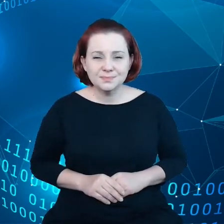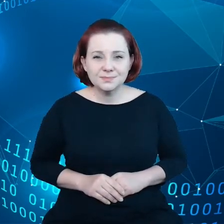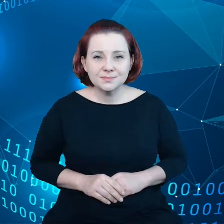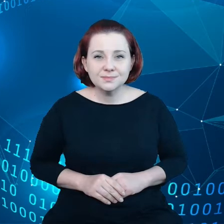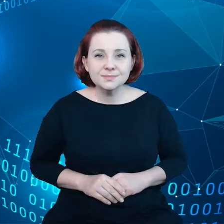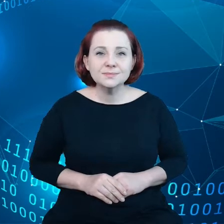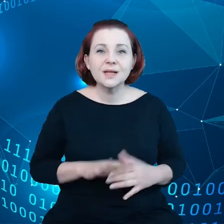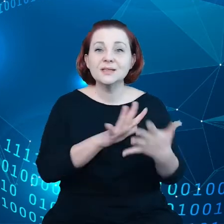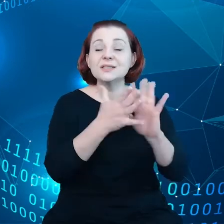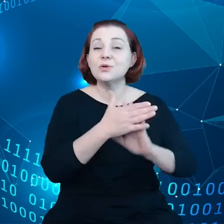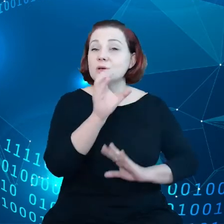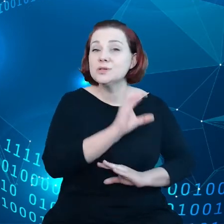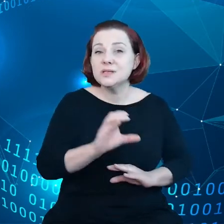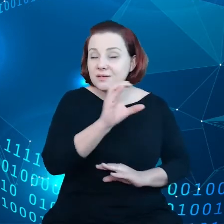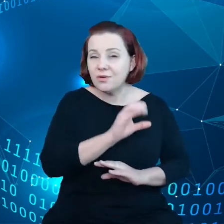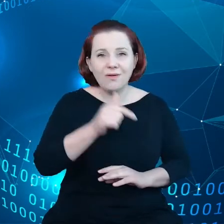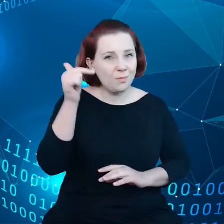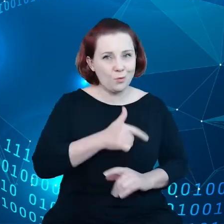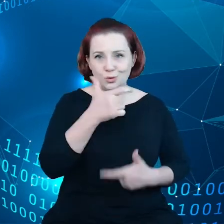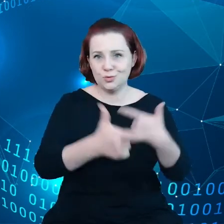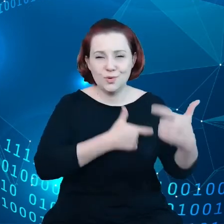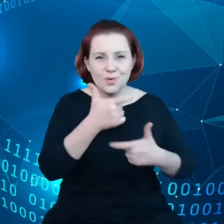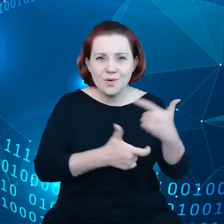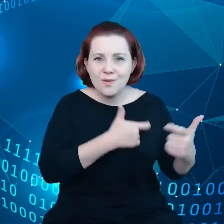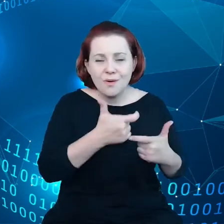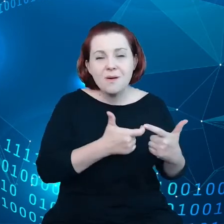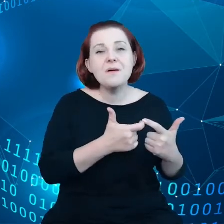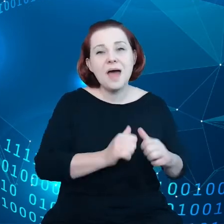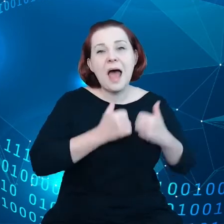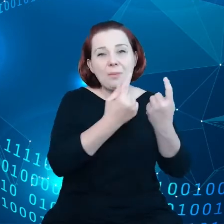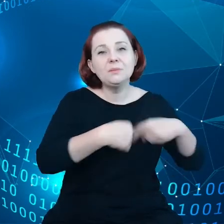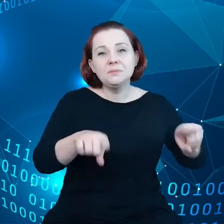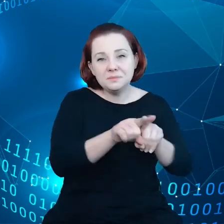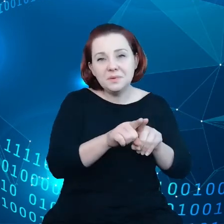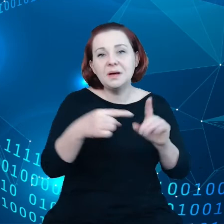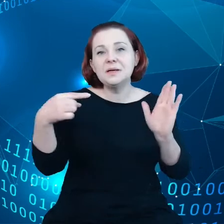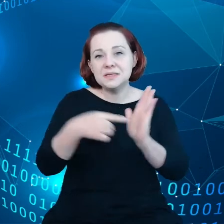jest nieodzowna, jeżeli chodzi o realizację celów nowego zielonego ładu.